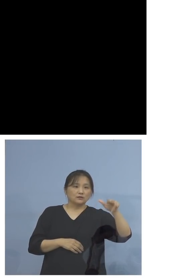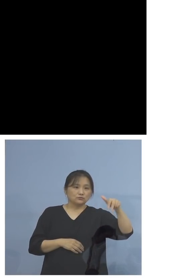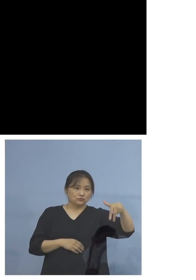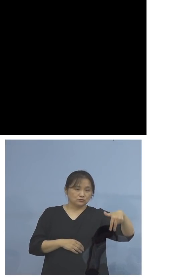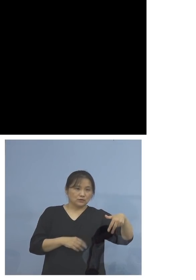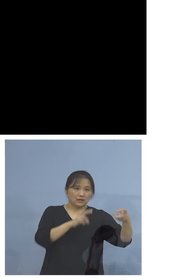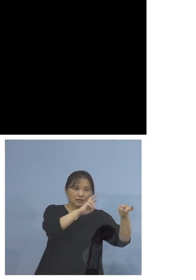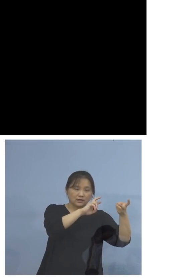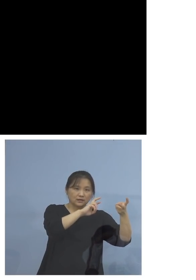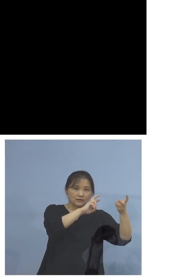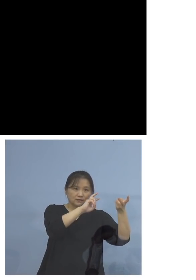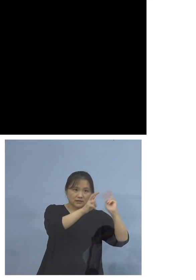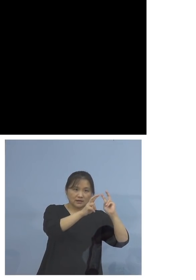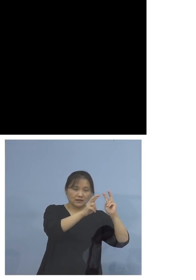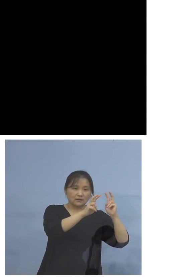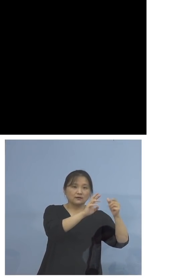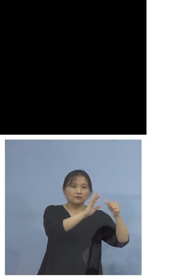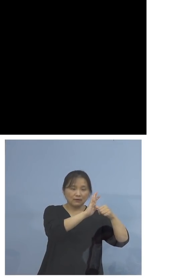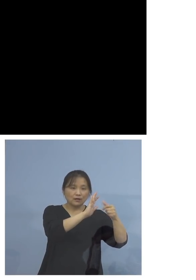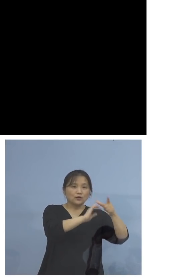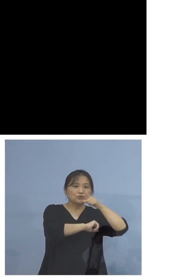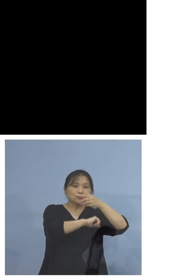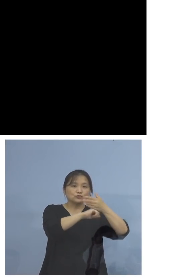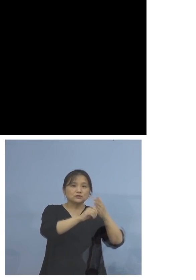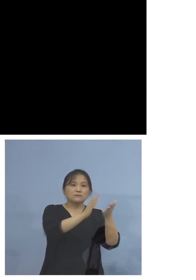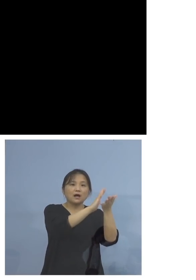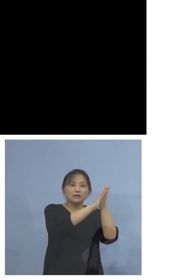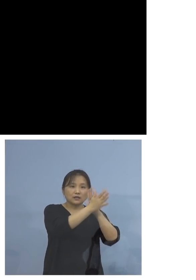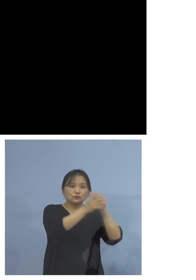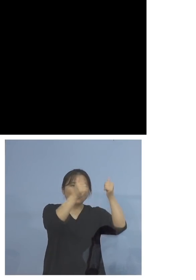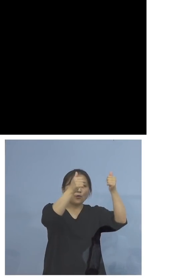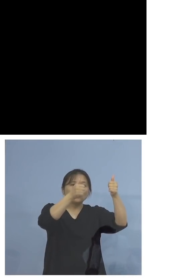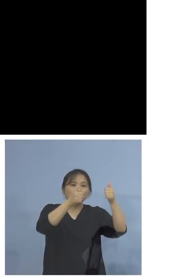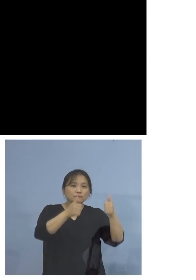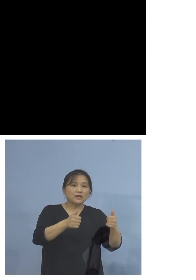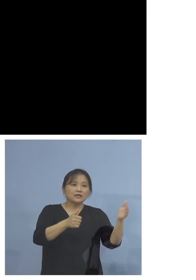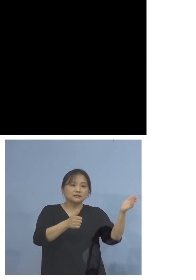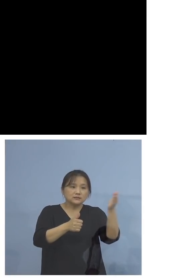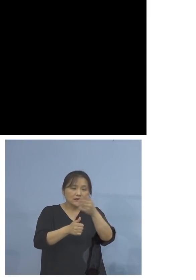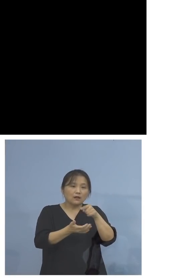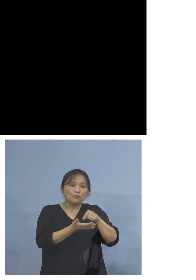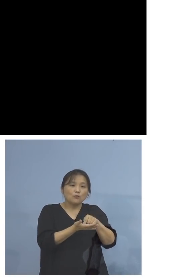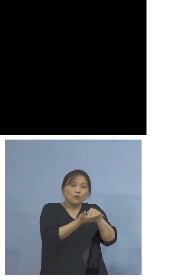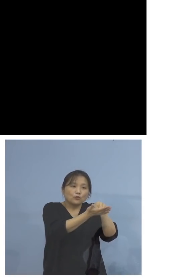つきましては、徳島県のホームページ からも申込みができますので